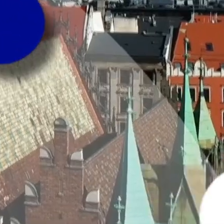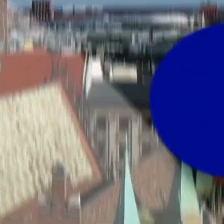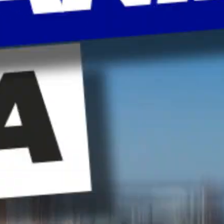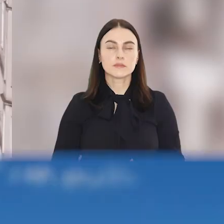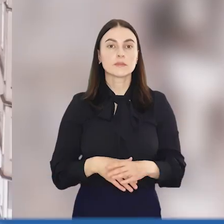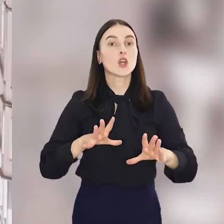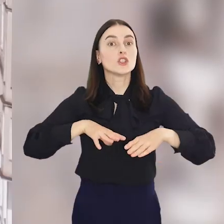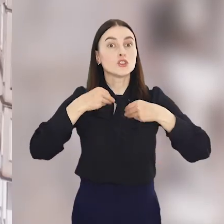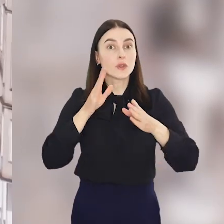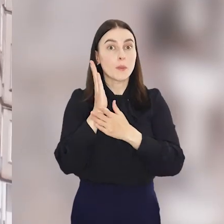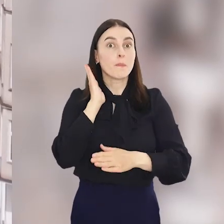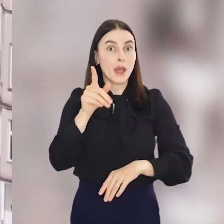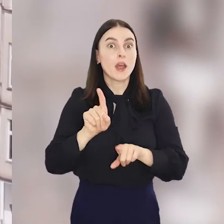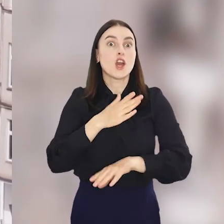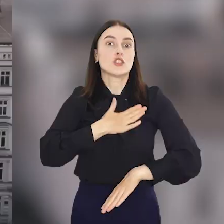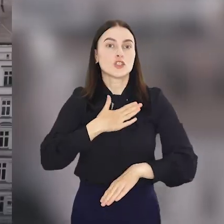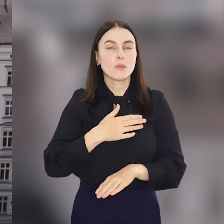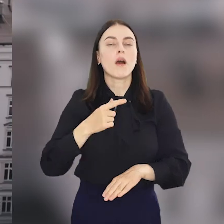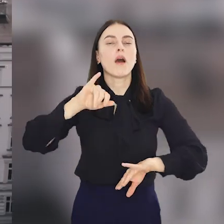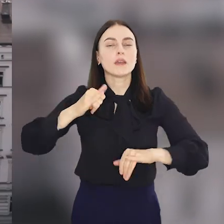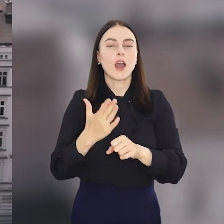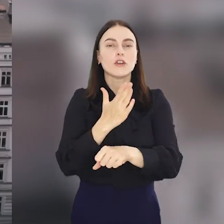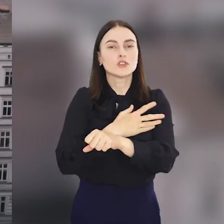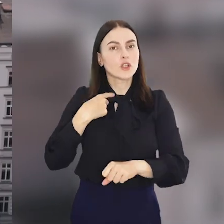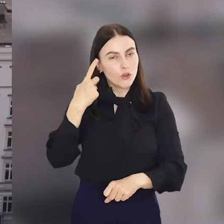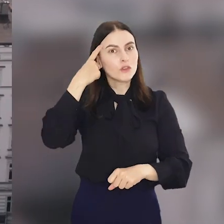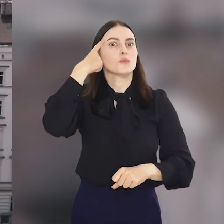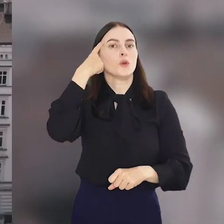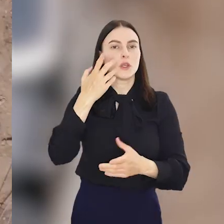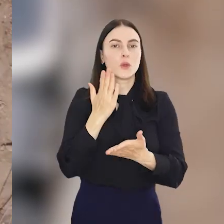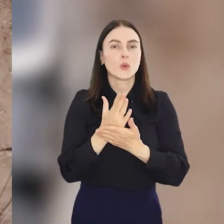A świętowanie będzie też w sobotę bo tak jak wspominaliśmy na początku, na